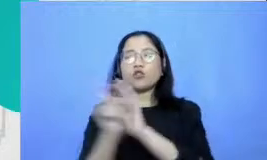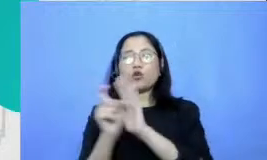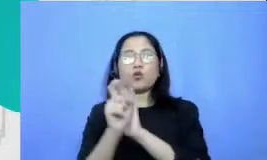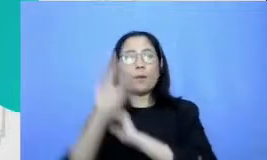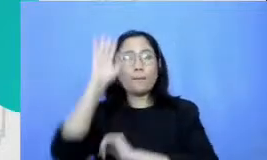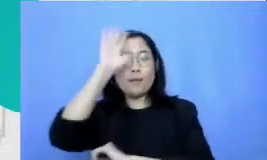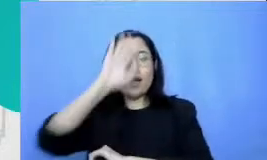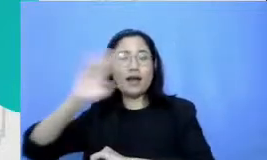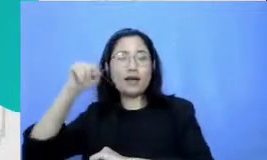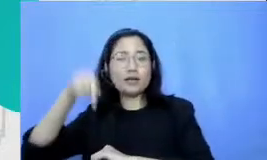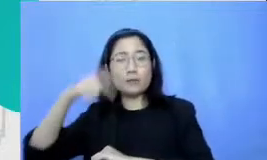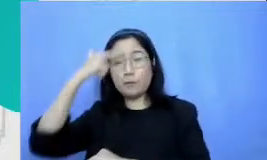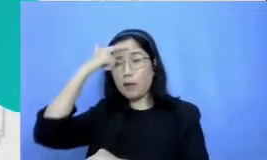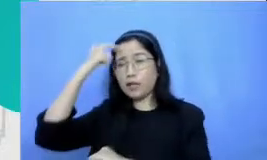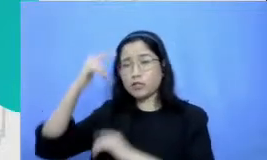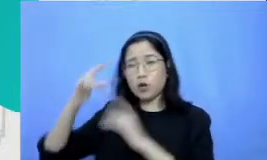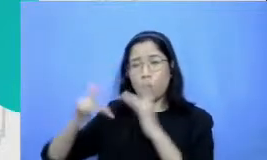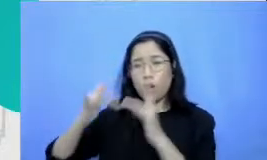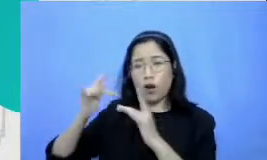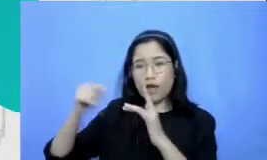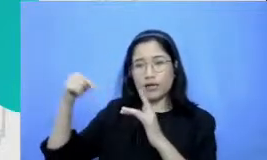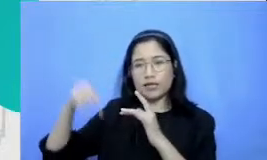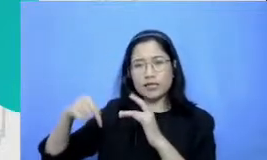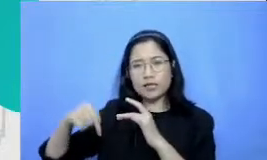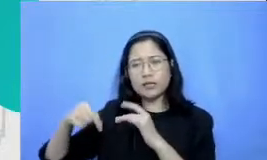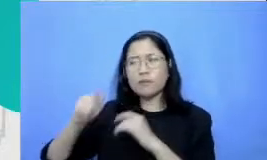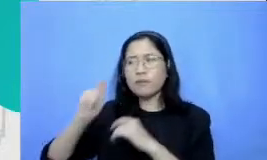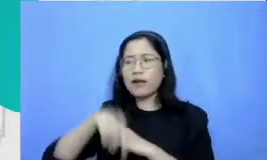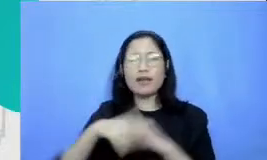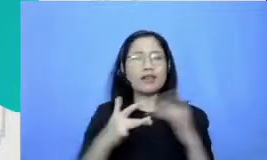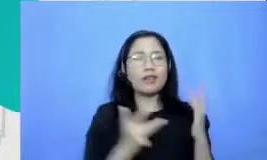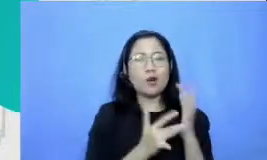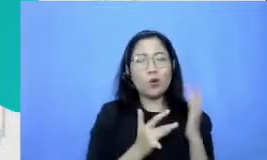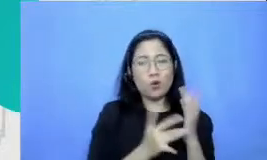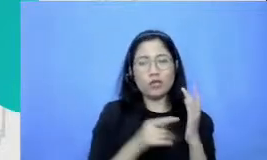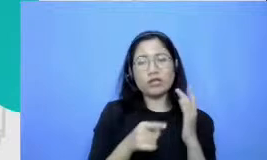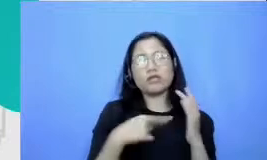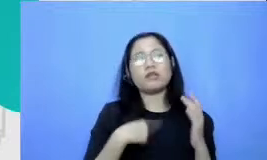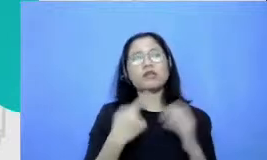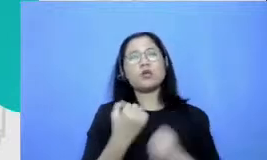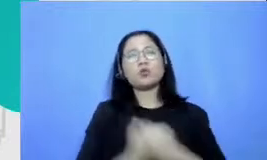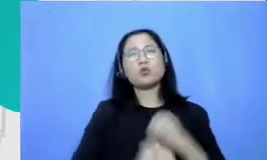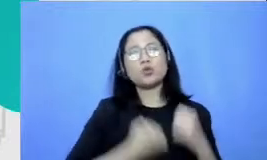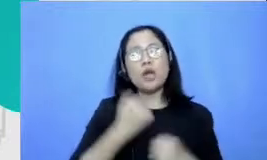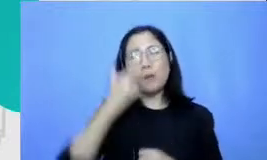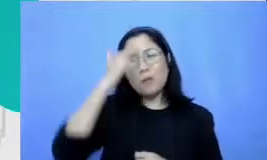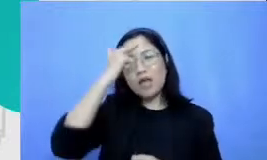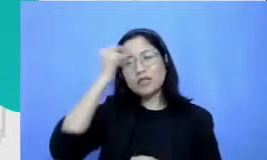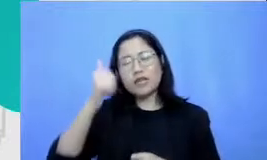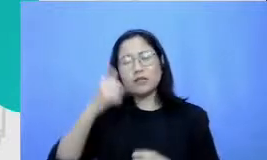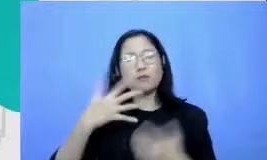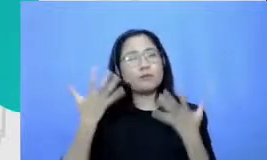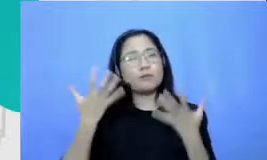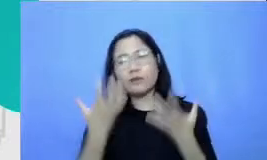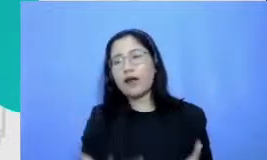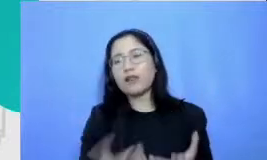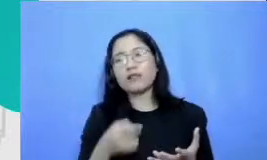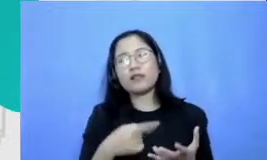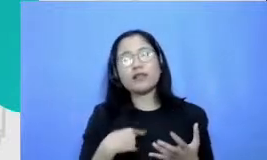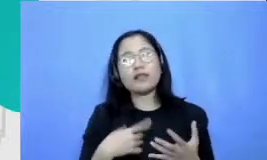teknologi usaha mereka untuk belajar itu lebih berat mereka keluar tenaga lebih besar atensi